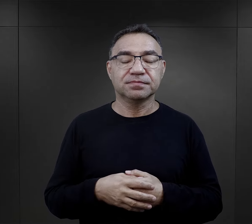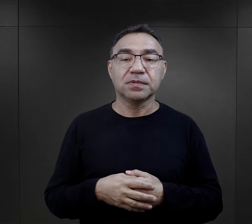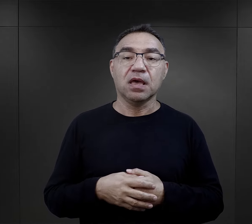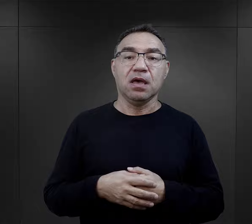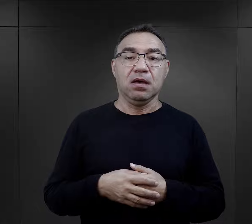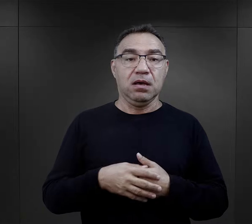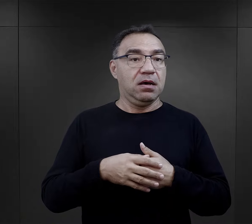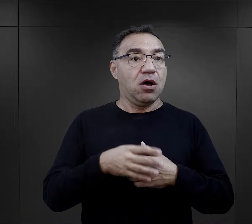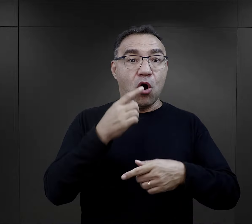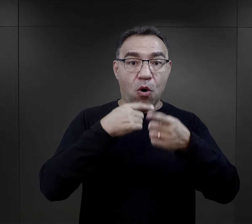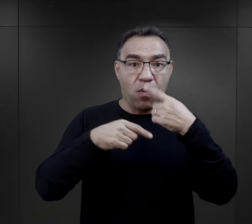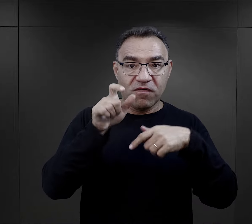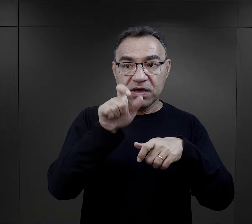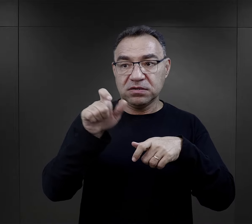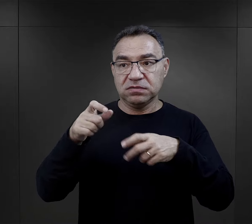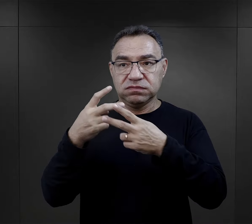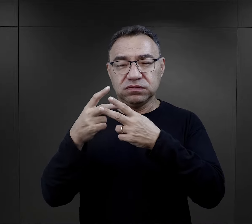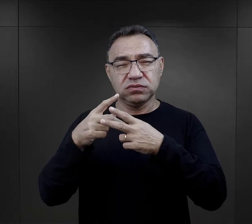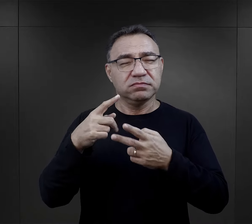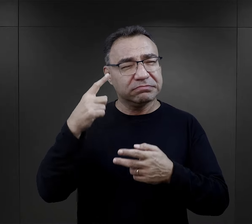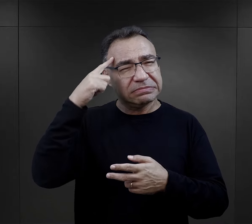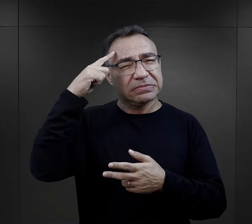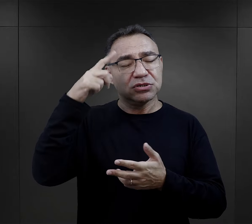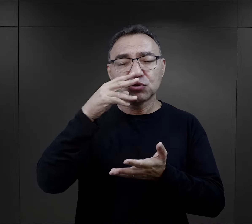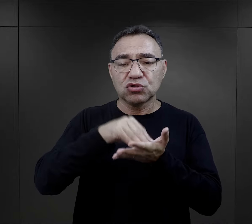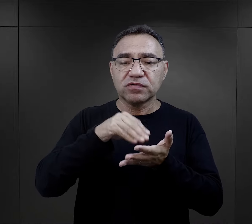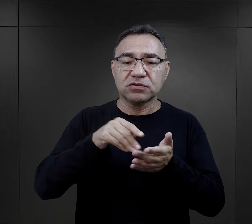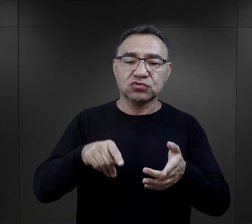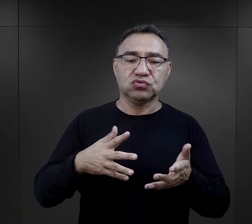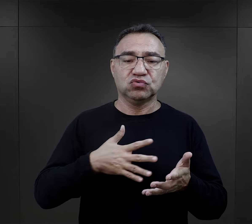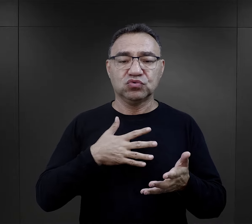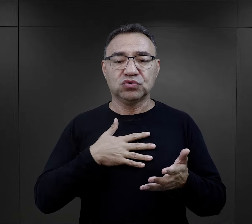Czy z ogromnej liczby opowieści byłych więźniów o obozowym doświadczeniu